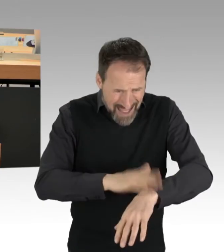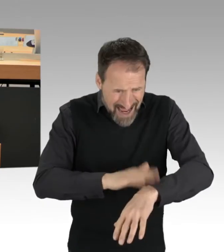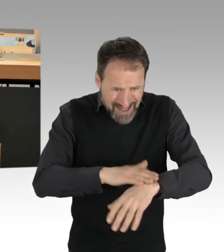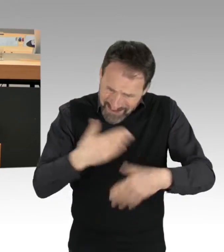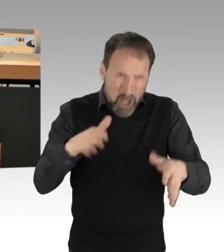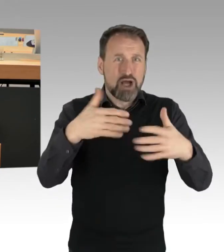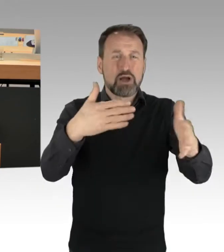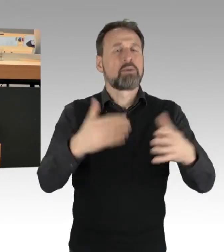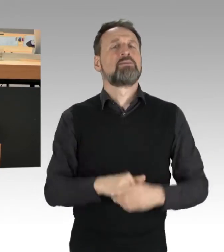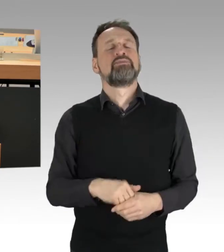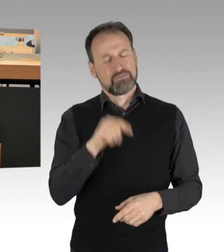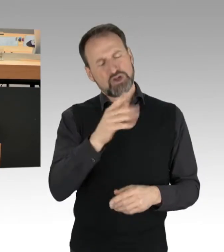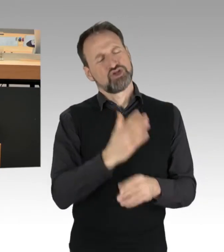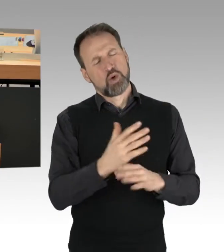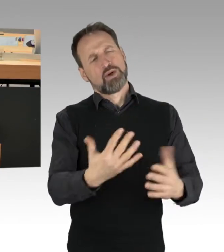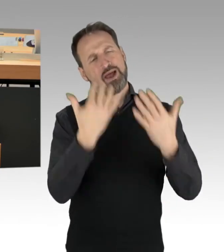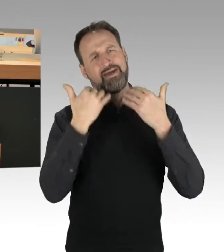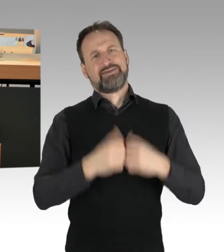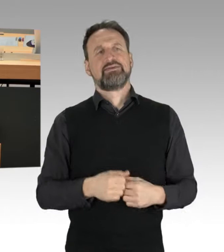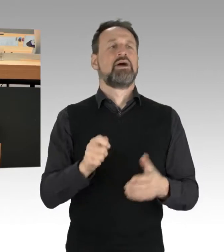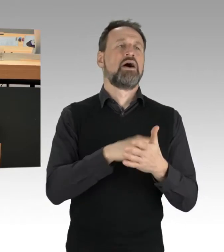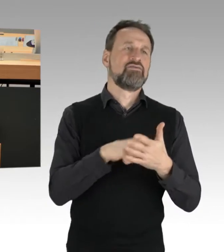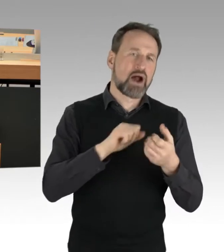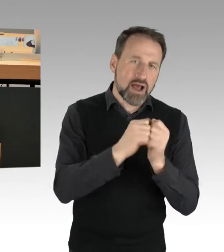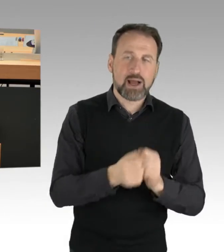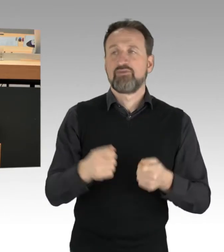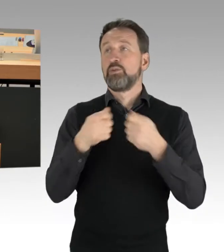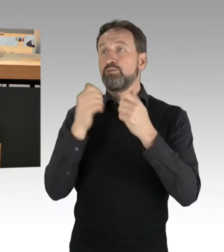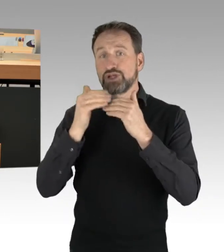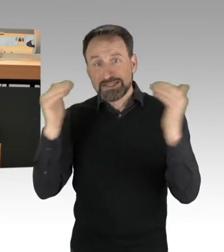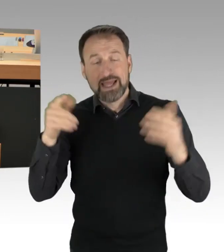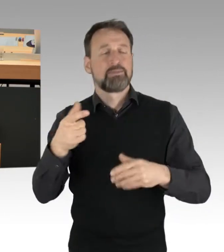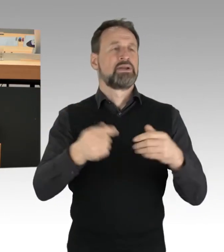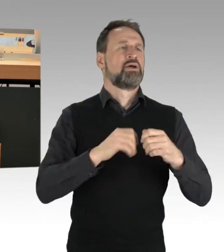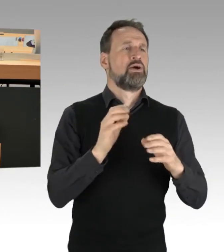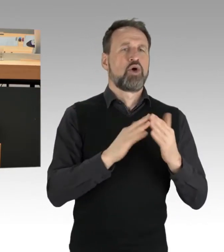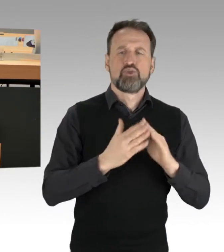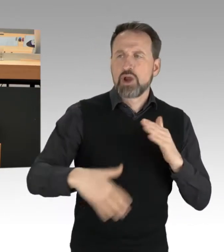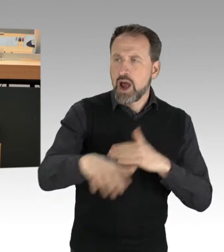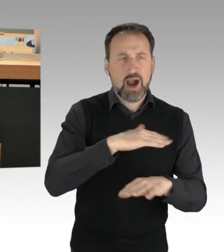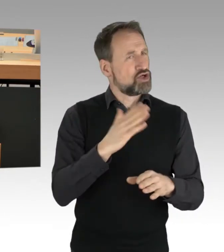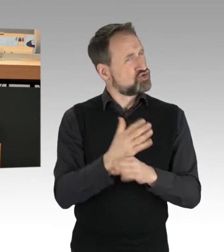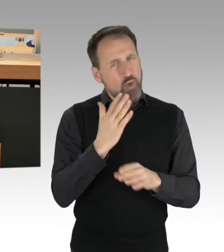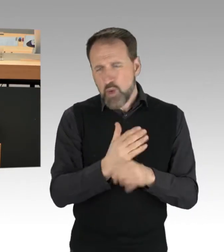Im Wahlkampf, auf der Bundesebene, auf der Landesebene, in der kommunalen Ebene ist es so, dass dieses Thema der Klimabewegung sehr wohl eine Rolle spielt,